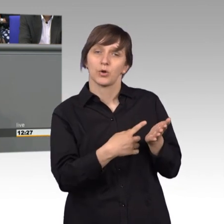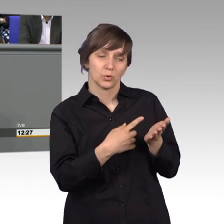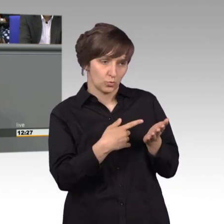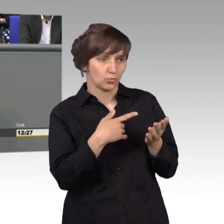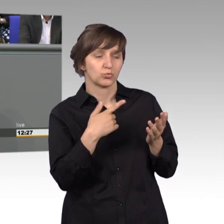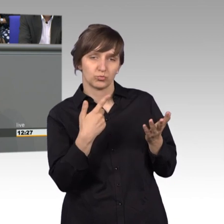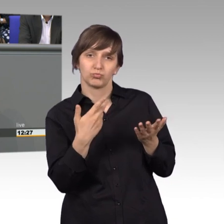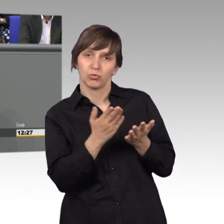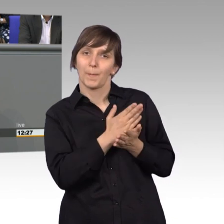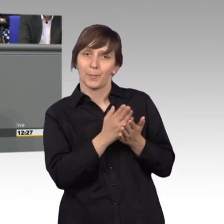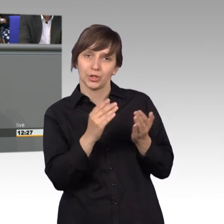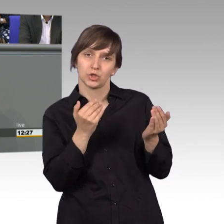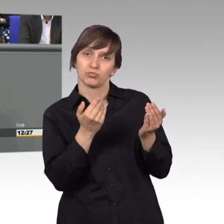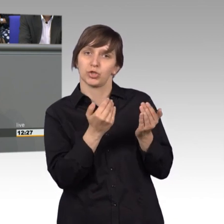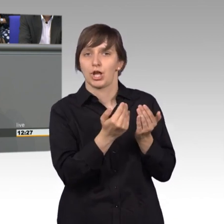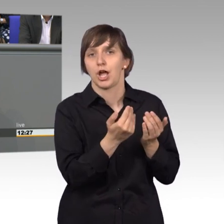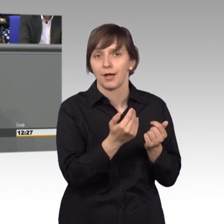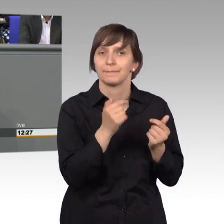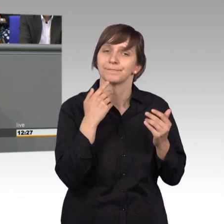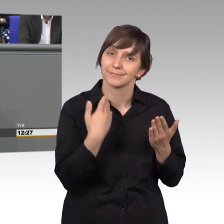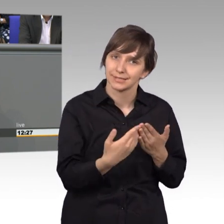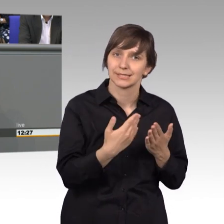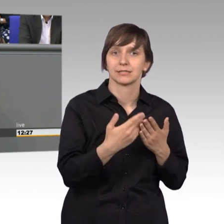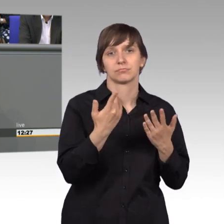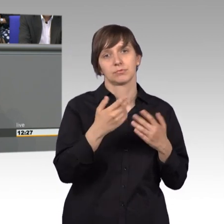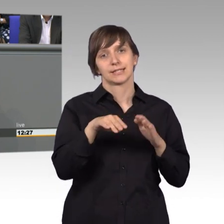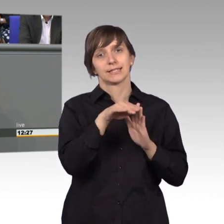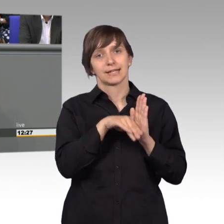Das Gesetz zur Stärkung der Heil- und Heilmittelversorgung wurde